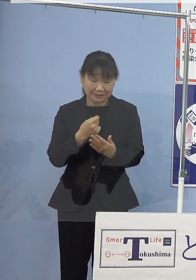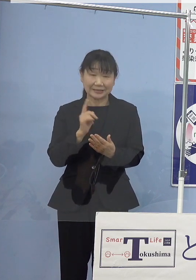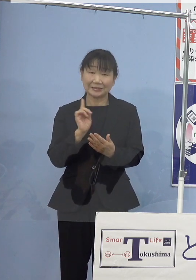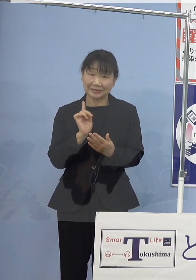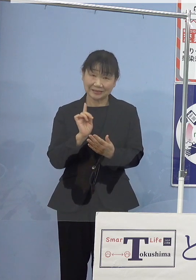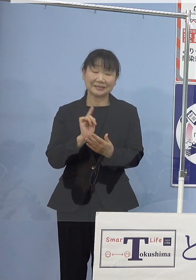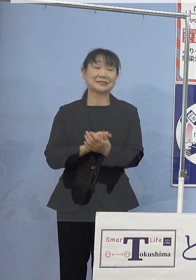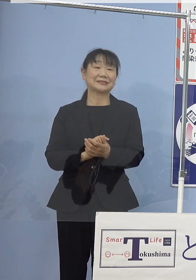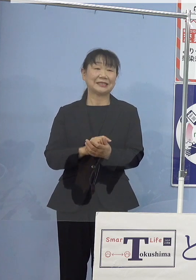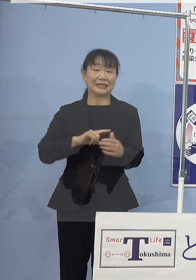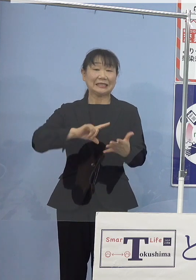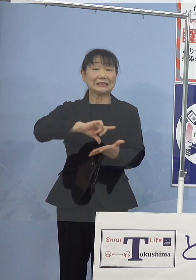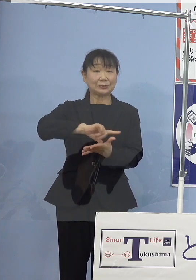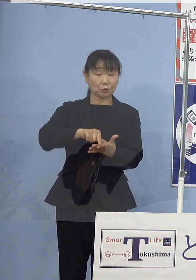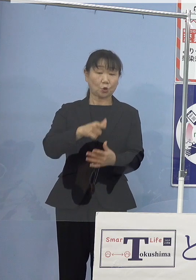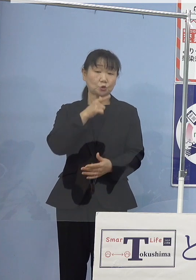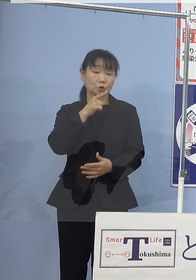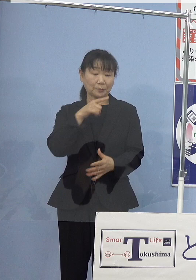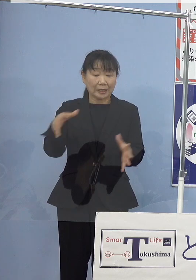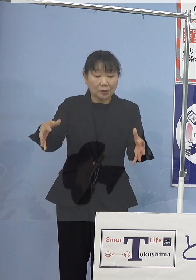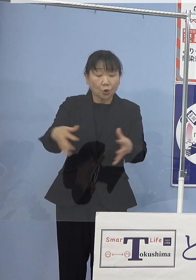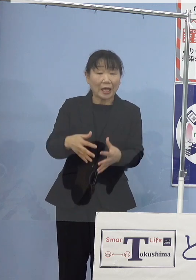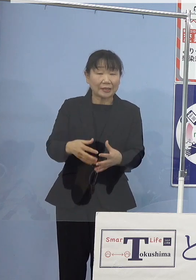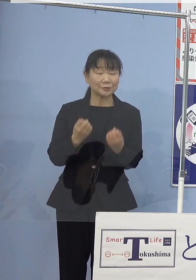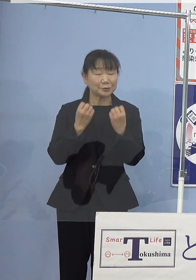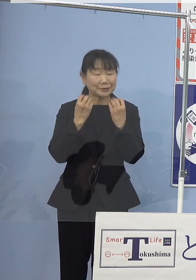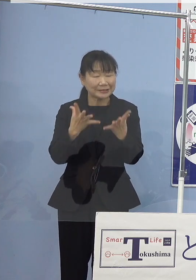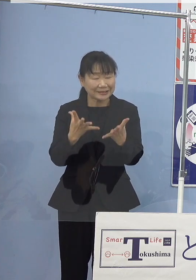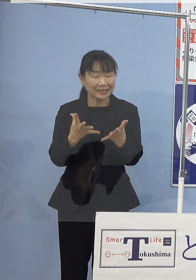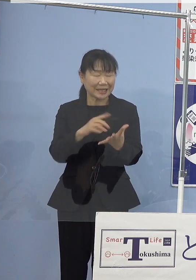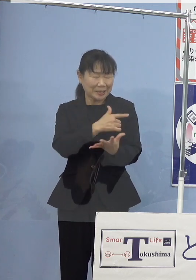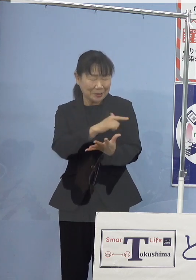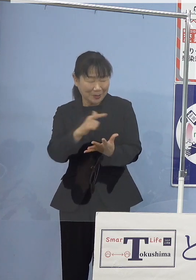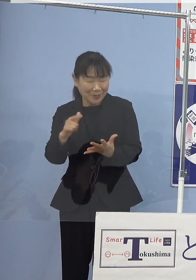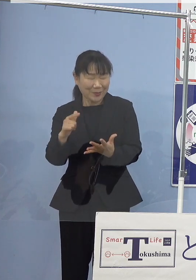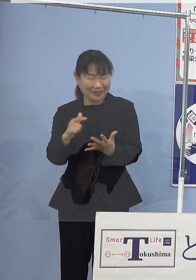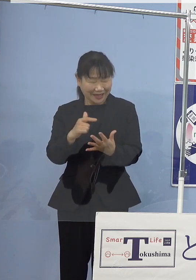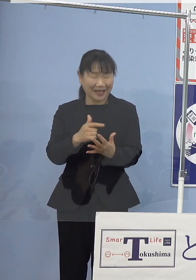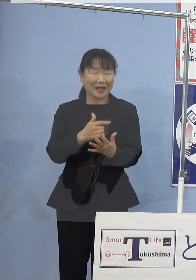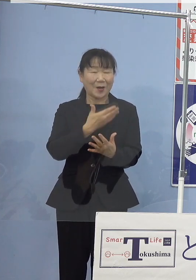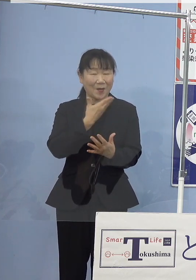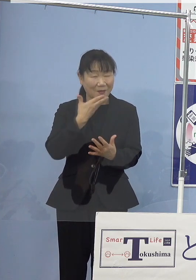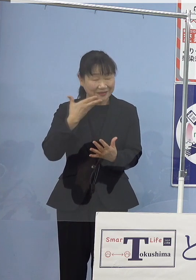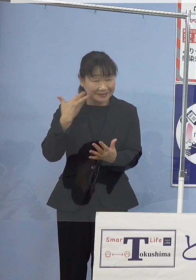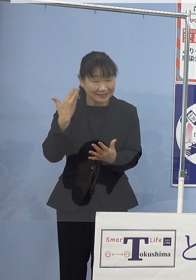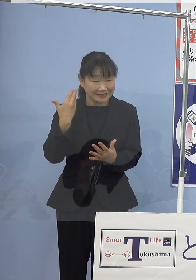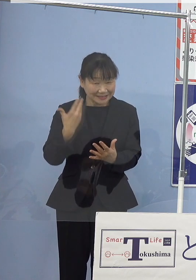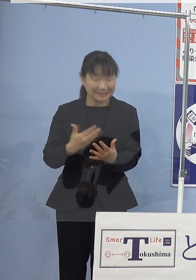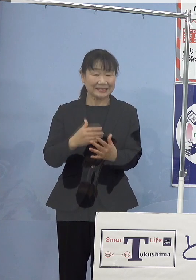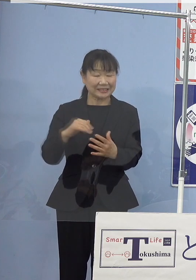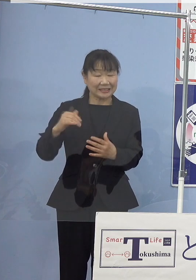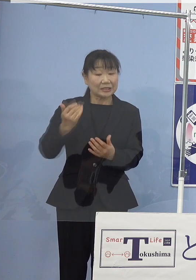地元徳島で獲れる 新鮮でバラエティ豊かな水産物であります